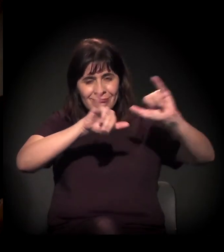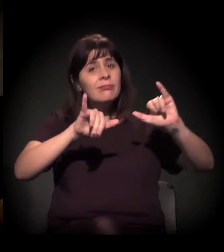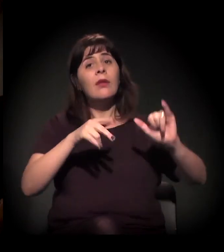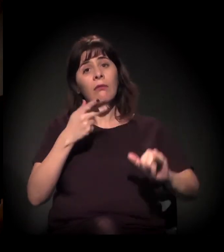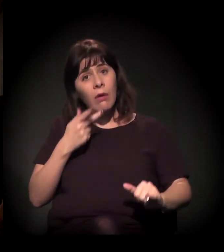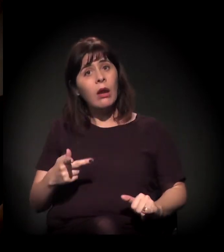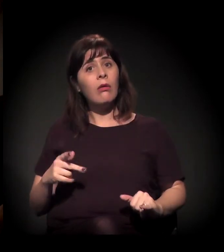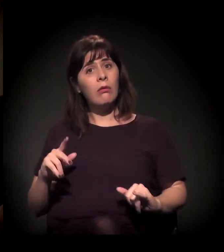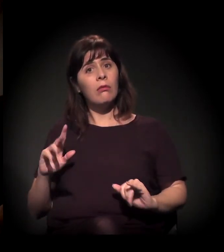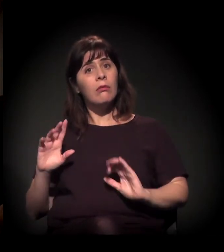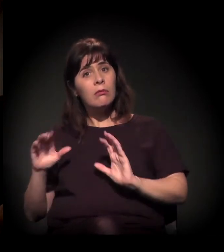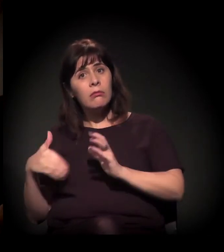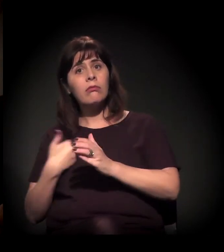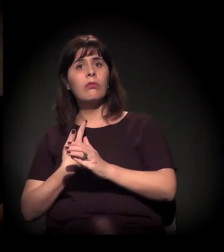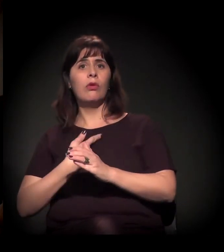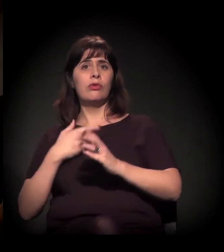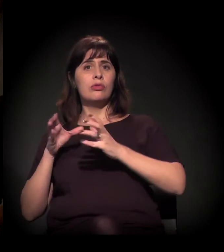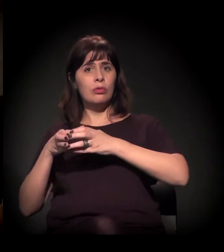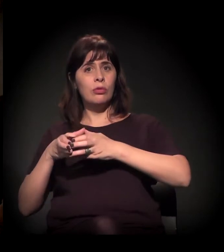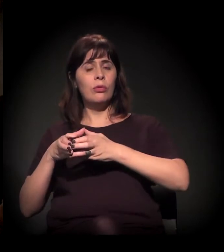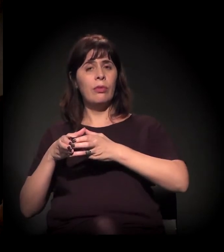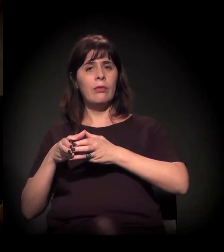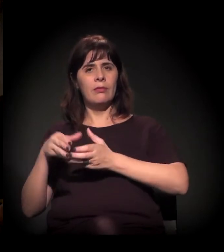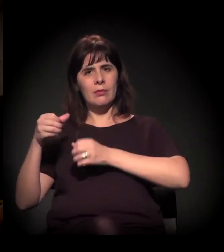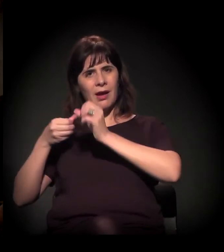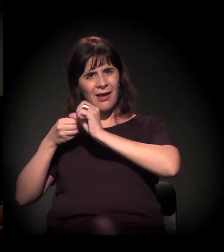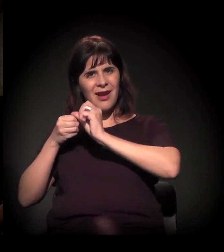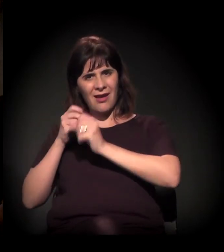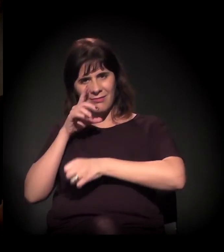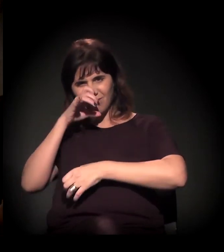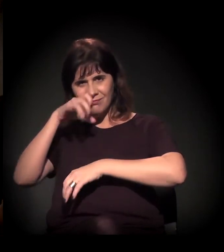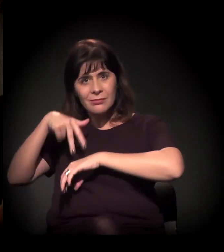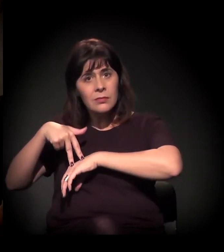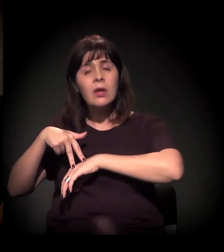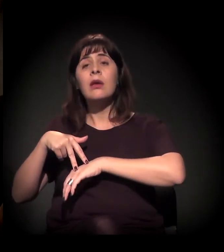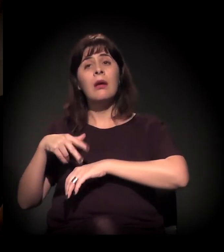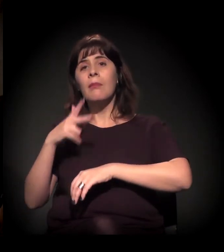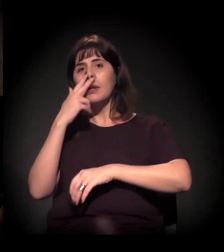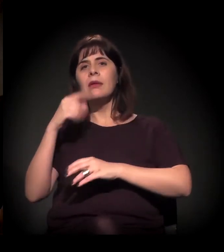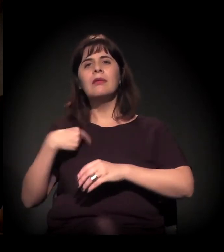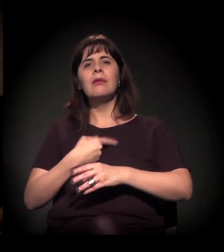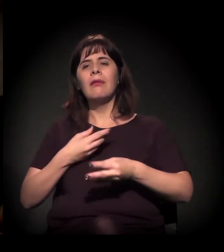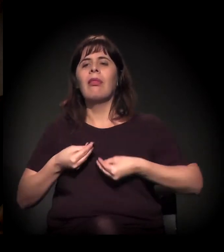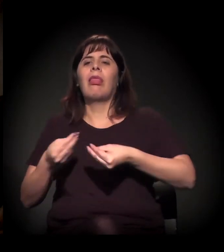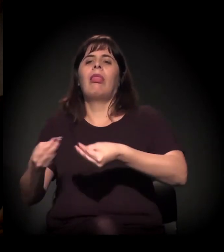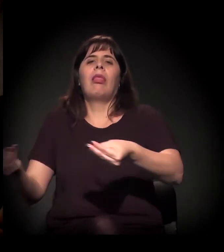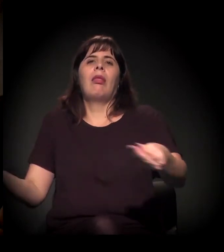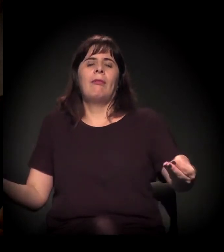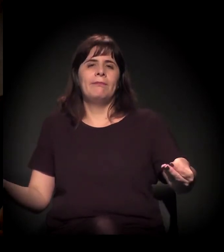a gente vê que o nosso link está no mesmo processo, por exemplo, da favela do Moinho.